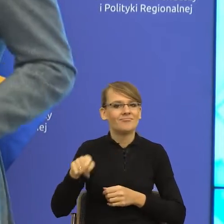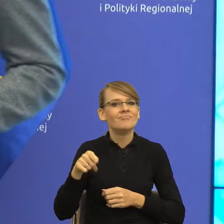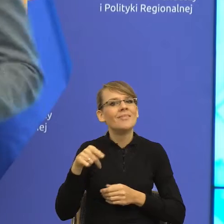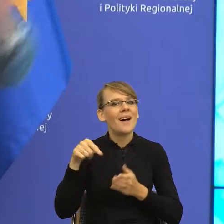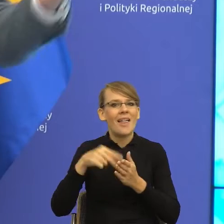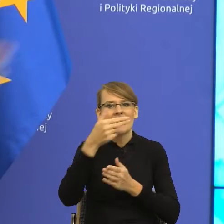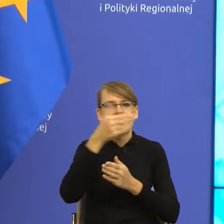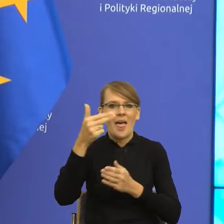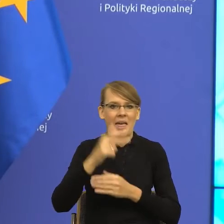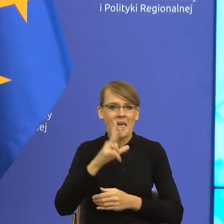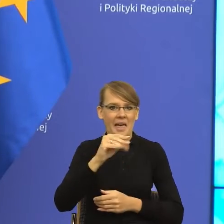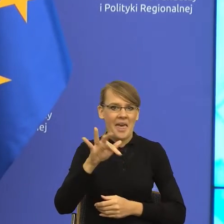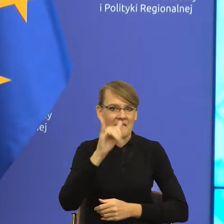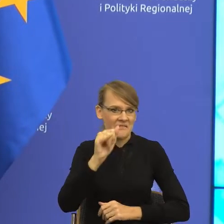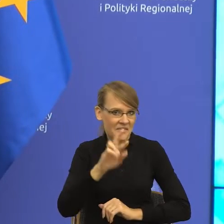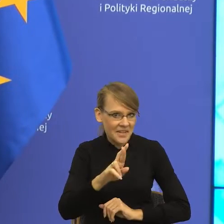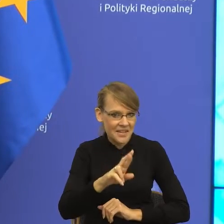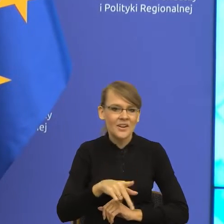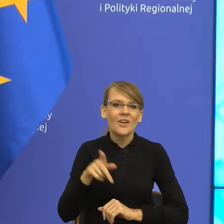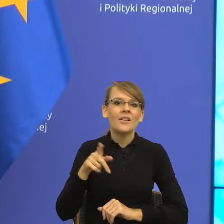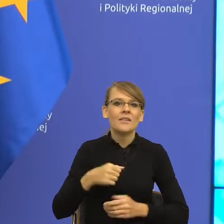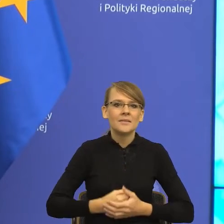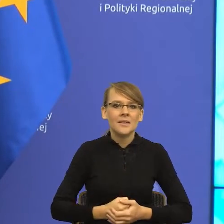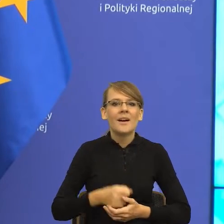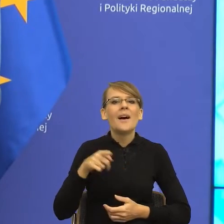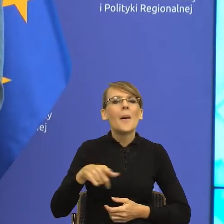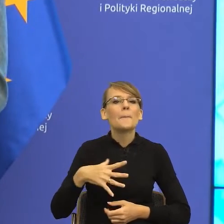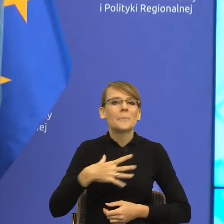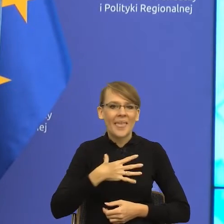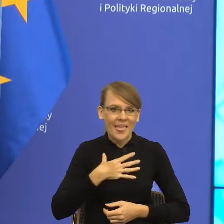Pani doktor jest miłośniczką psów. Znamy się, stąd te opowieści,